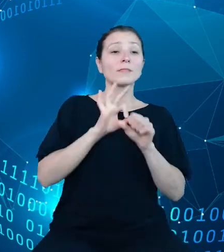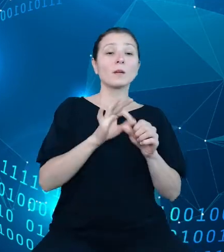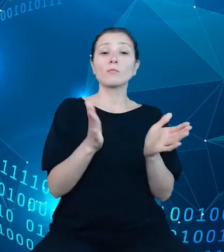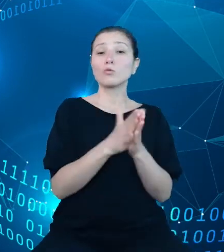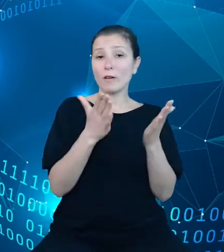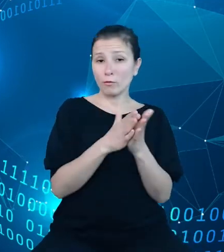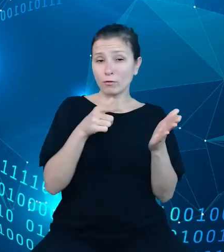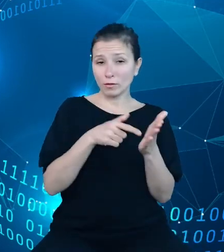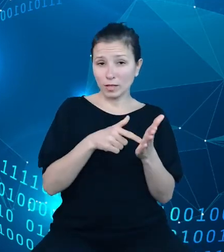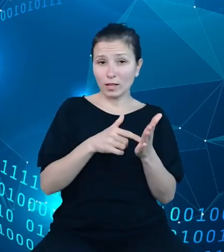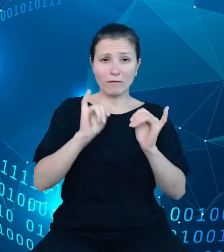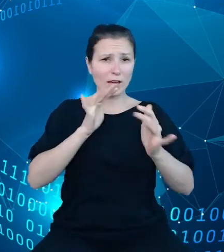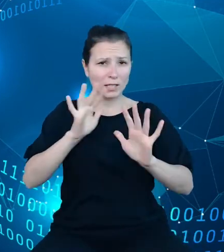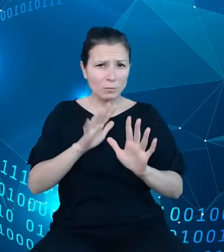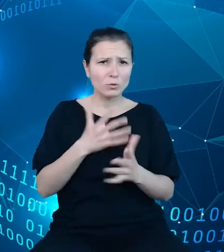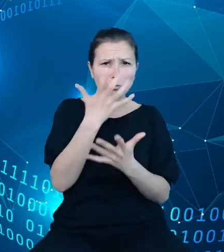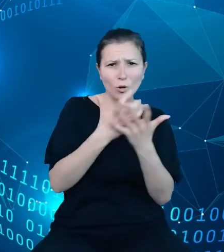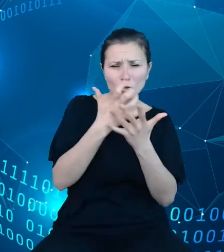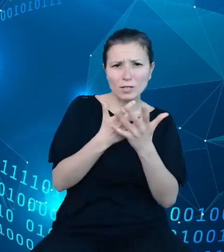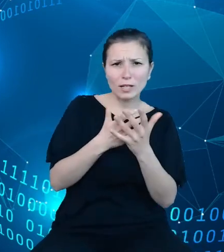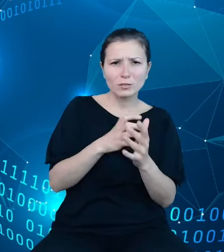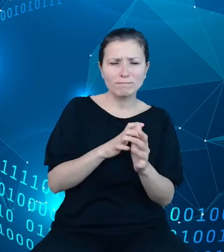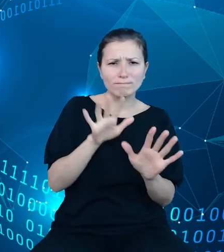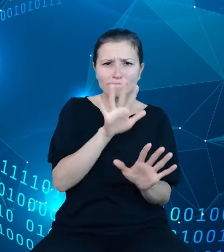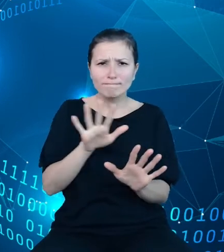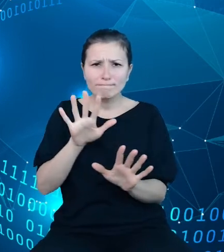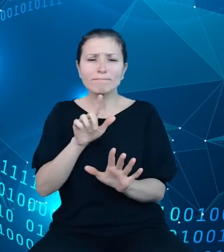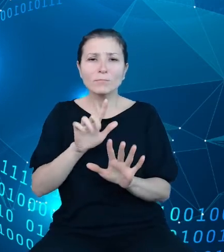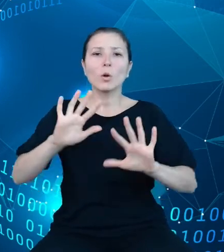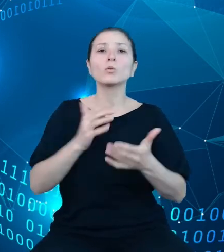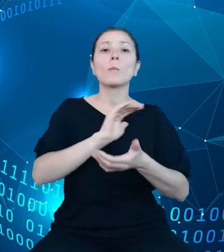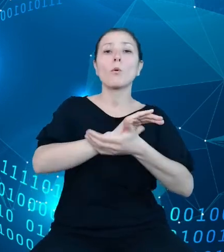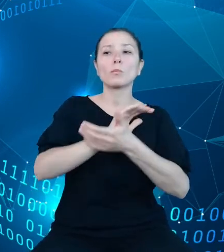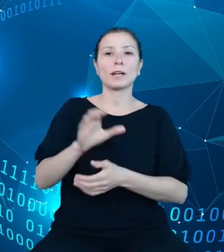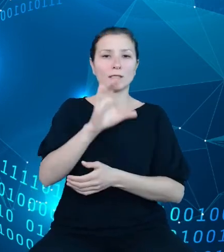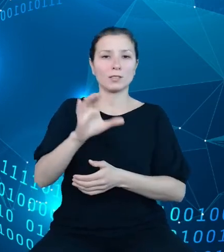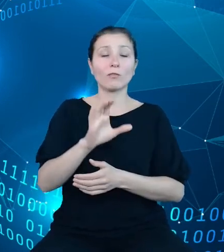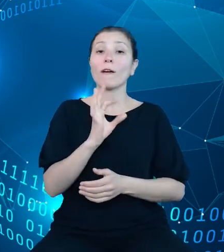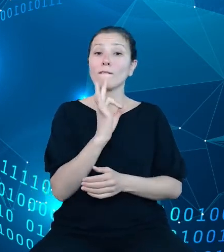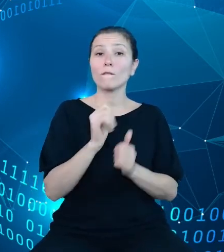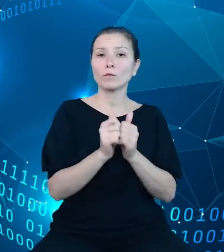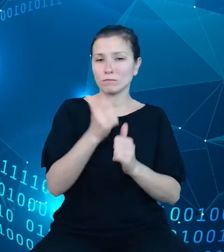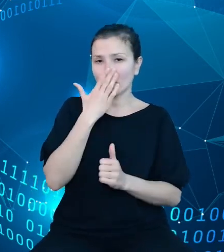stanowią publikacje cyfrowe. Ich zadaniem jest prezentacja kontekstu